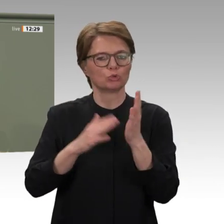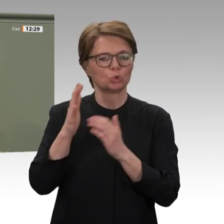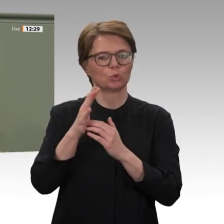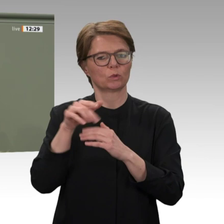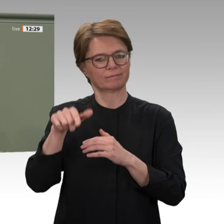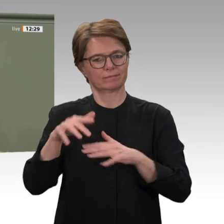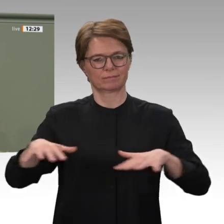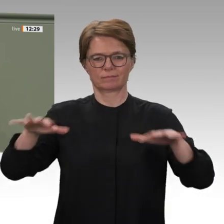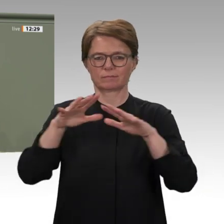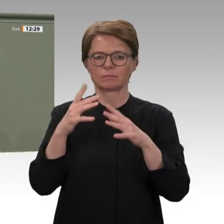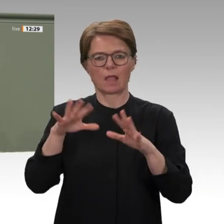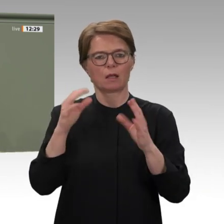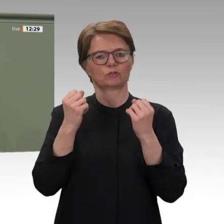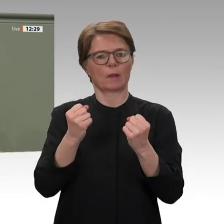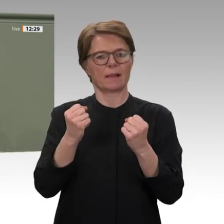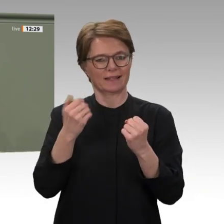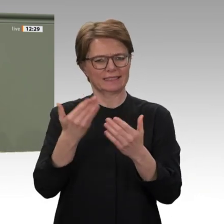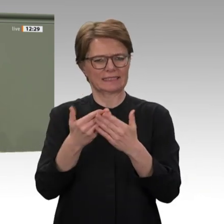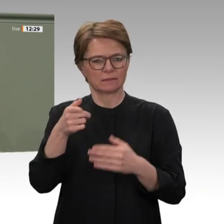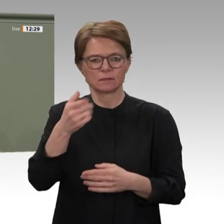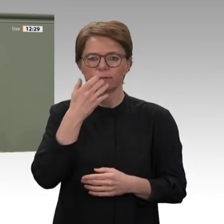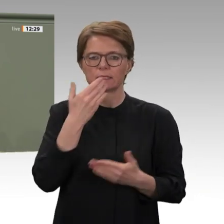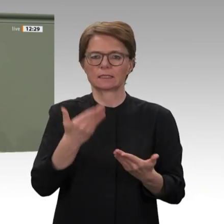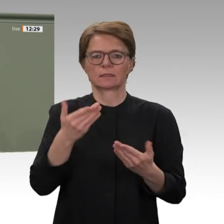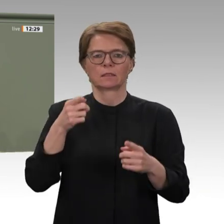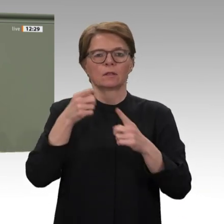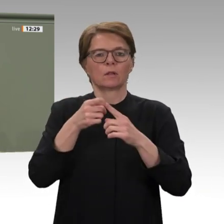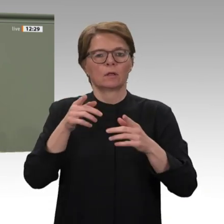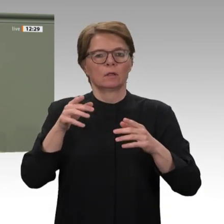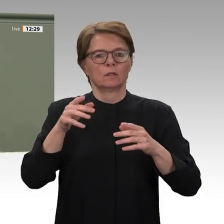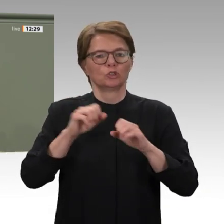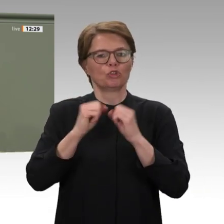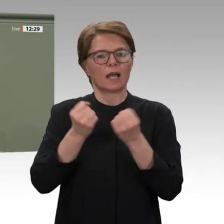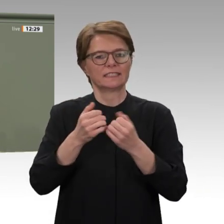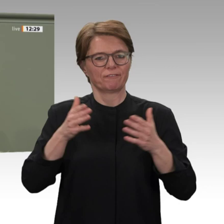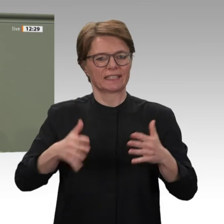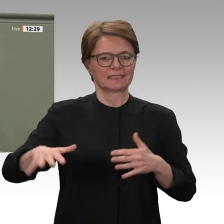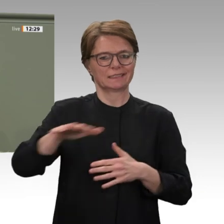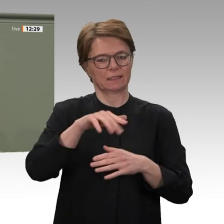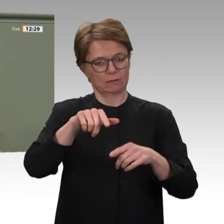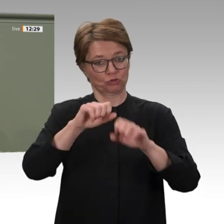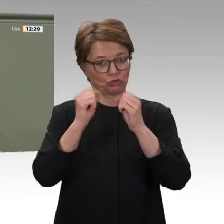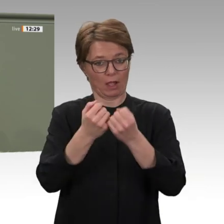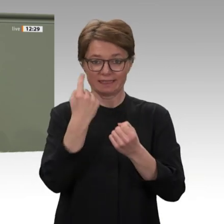und des Bürgerkrieges mehr als gerechtfertigt. Ich sehe es daher als sehr positives Signal,